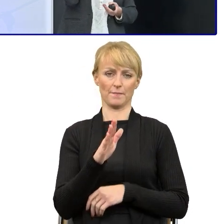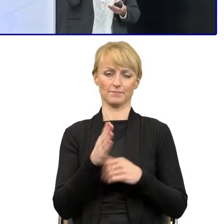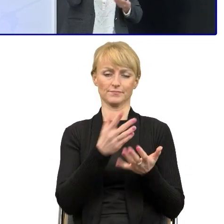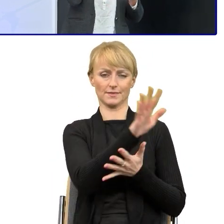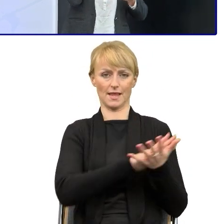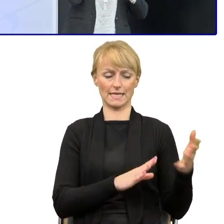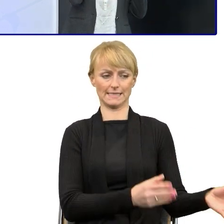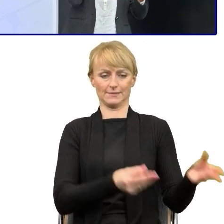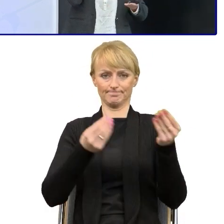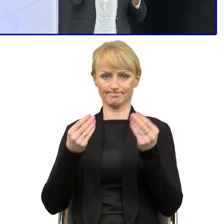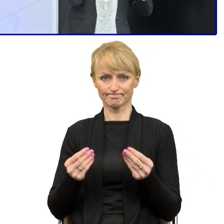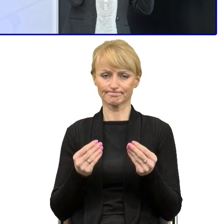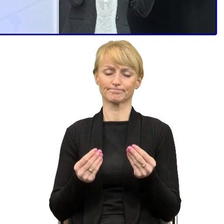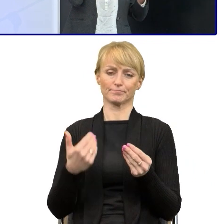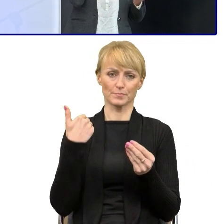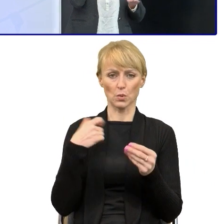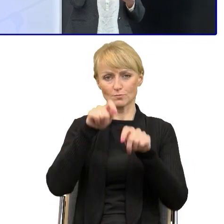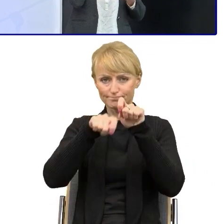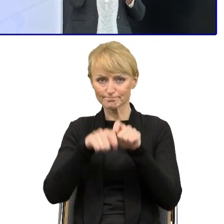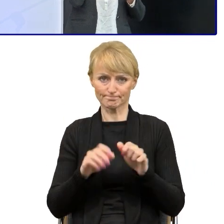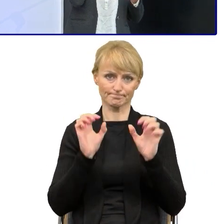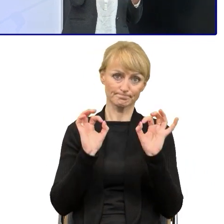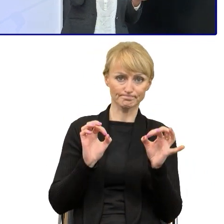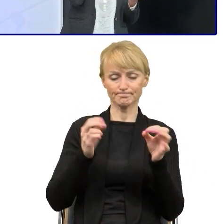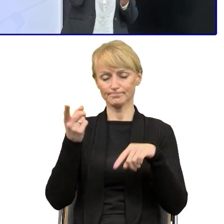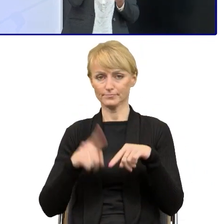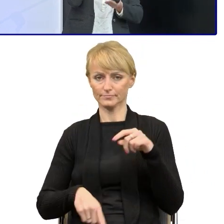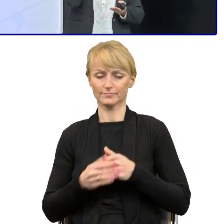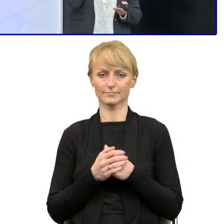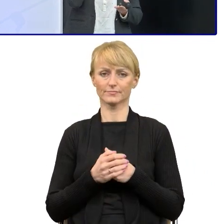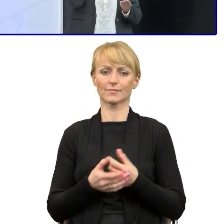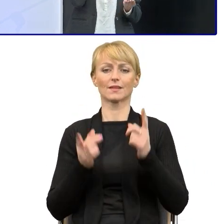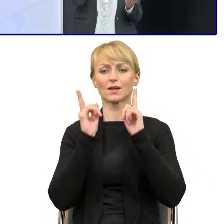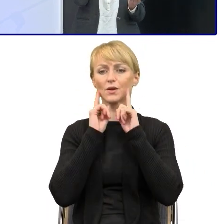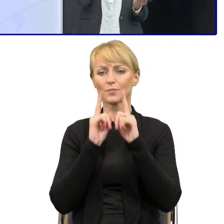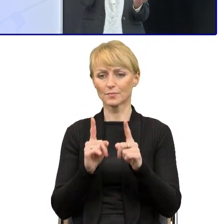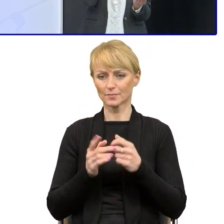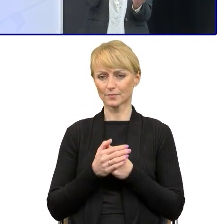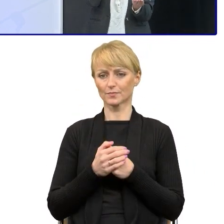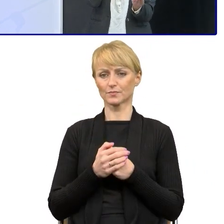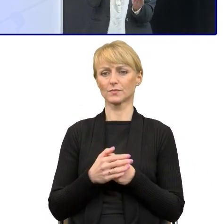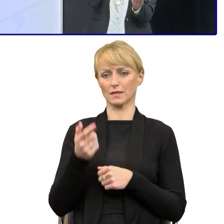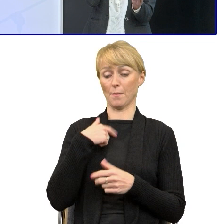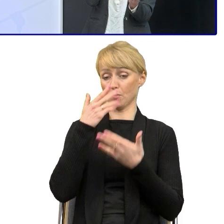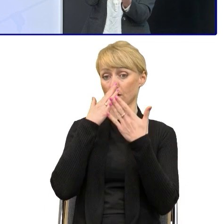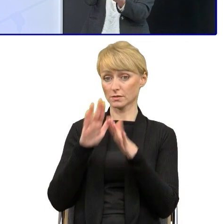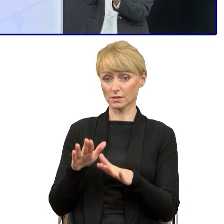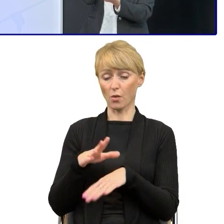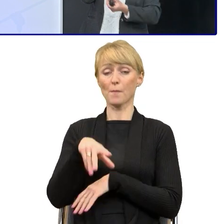No i zawsze ich, bo i po kolejnych warsztatach w któych powiem reakcja ta sama. No to rzeczywiście jest prościej, jak im pokazałam 'Słuchajcie, to tak można napisać',